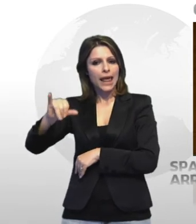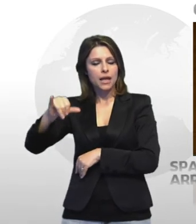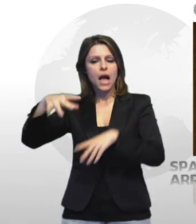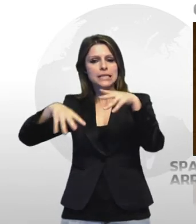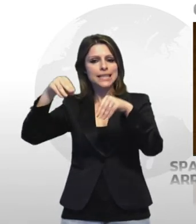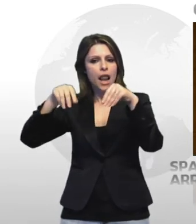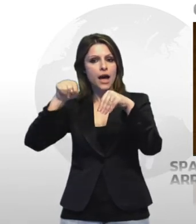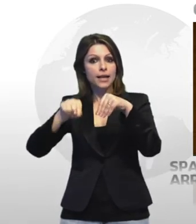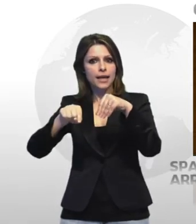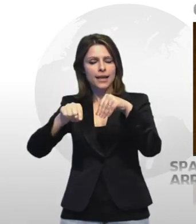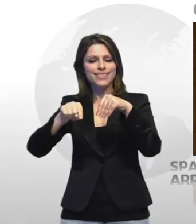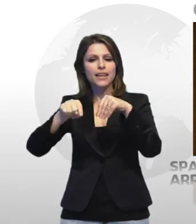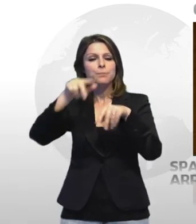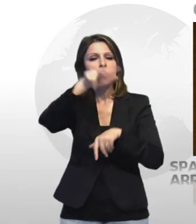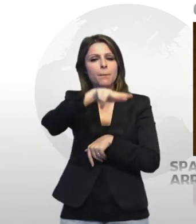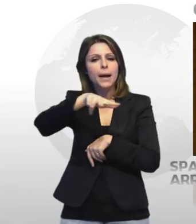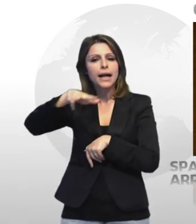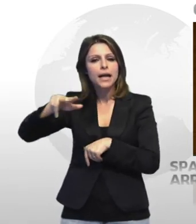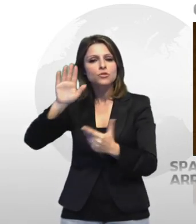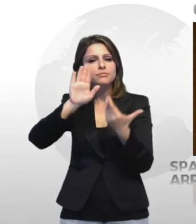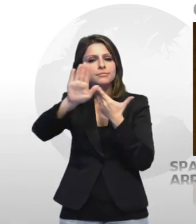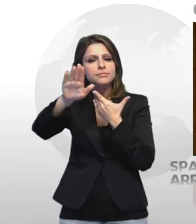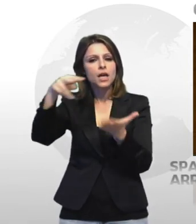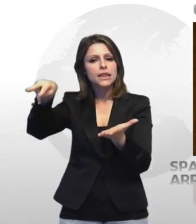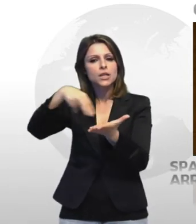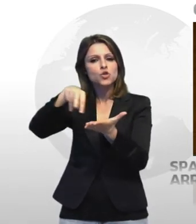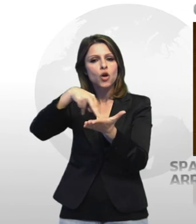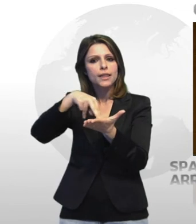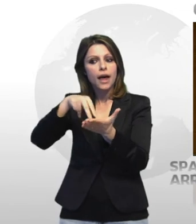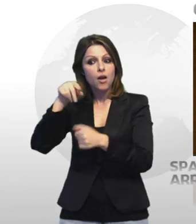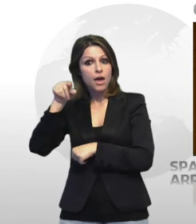nella parcheggio antistante one discoteca mentre cedevano quantitativi